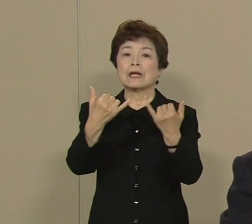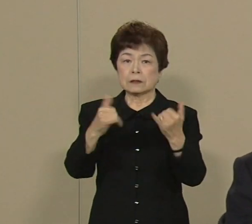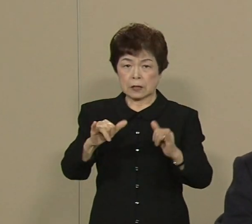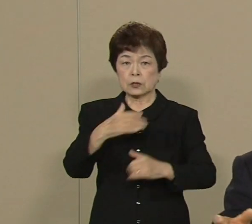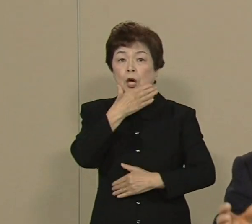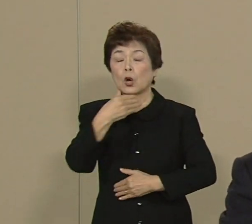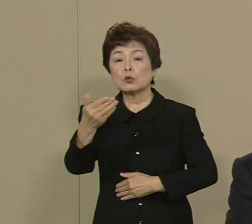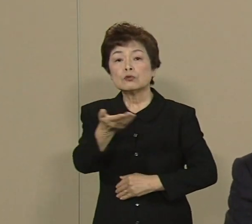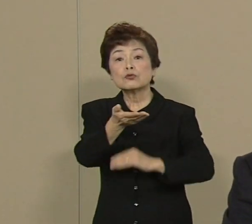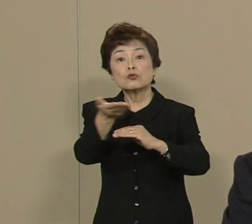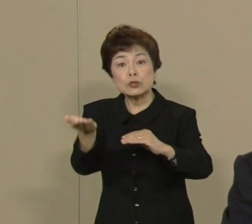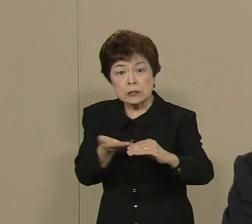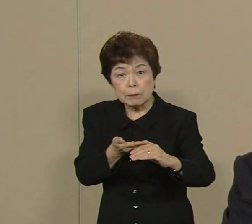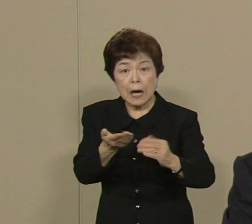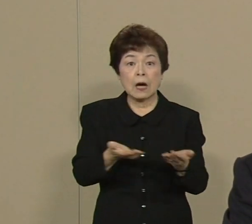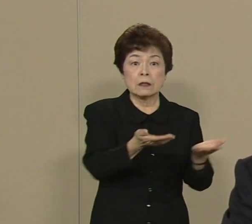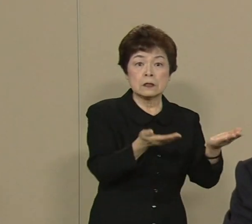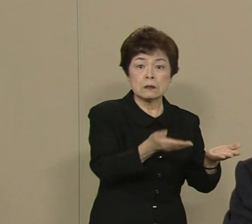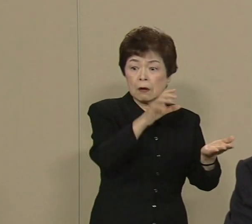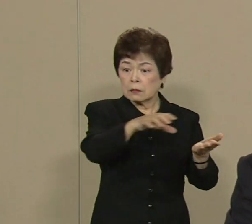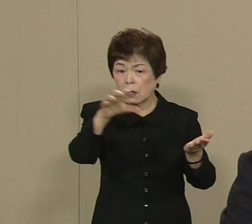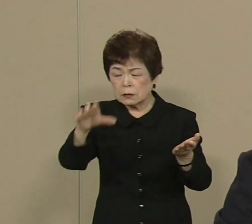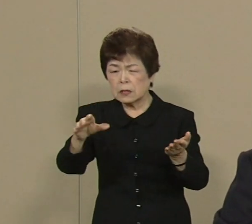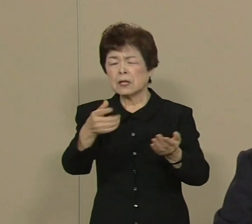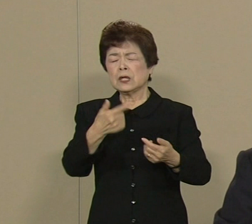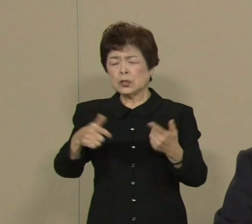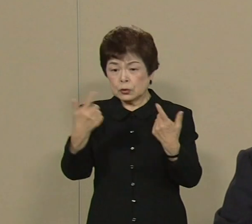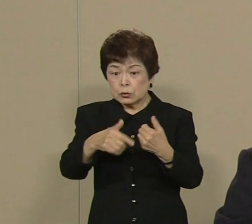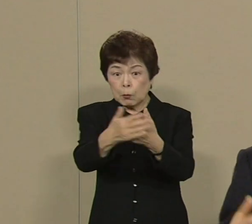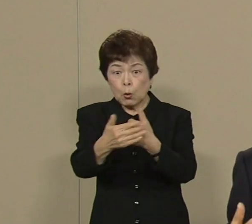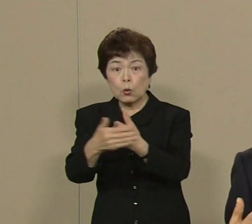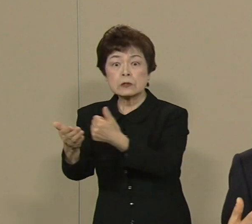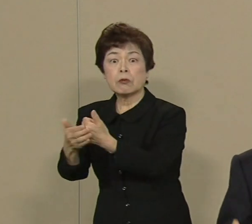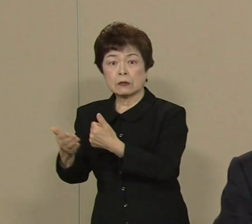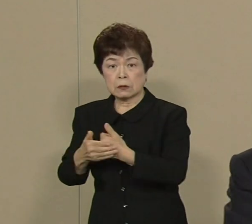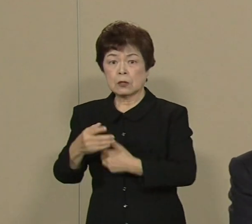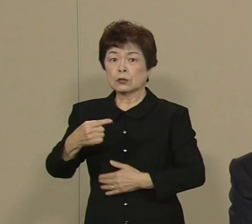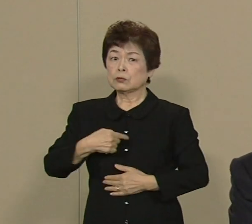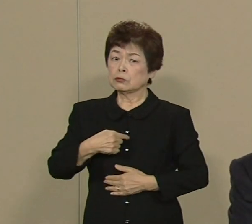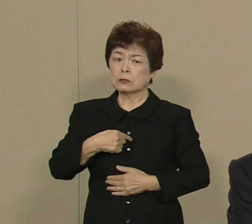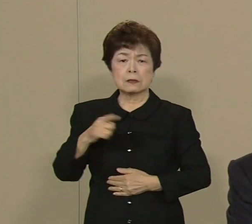電力作ってくださってるとこに いつもお世話になっている 自分達になんか できないんだろうかと